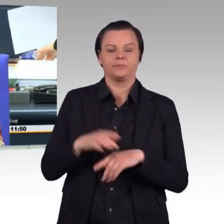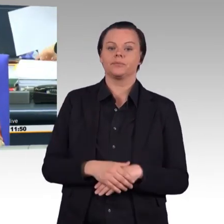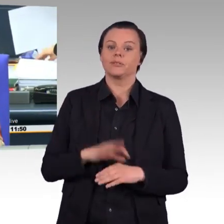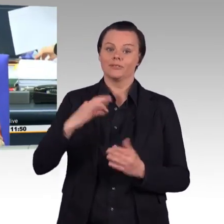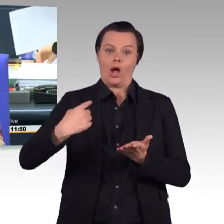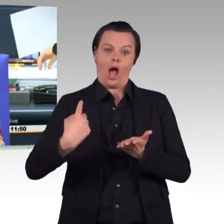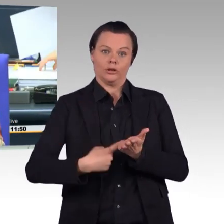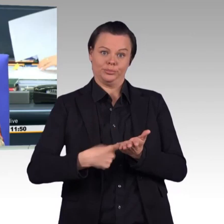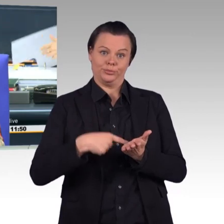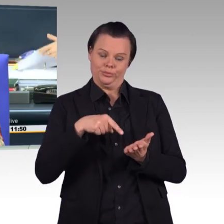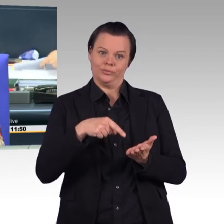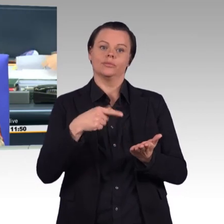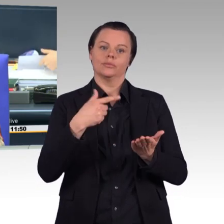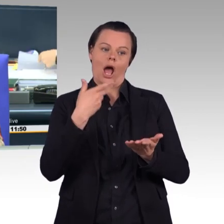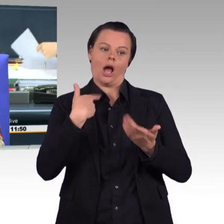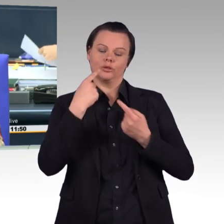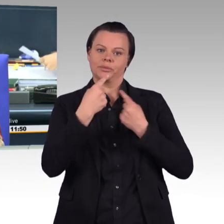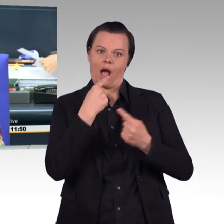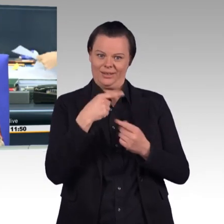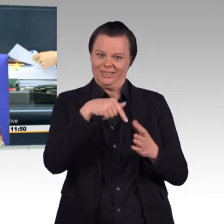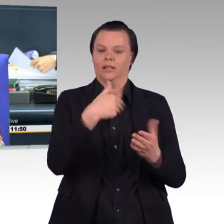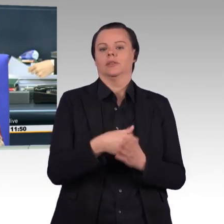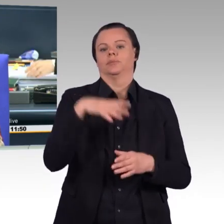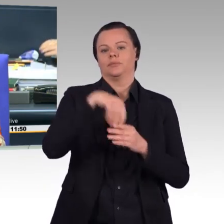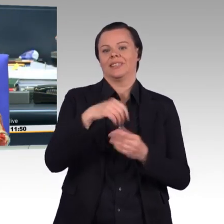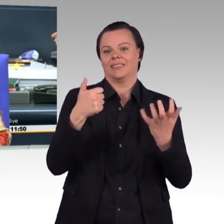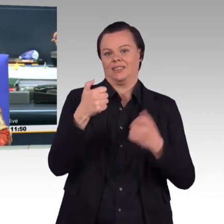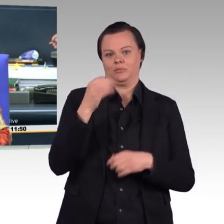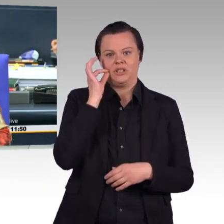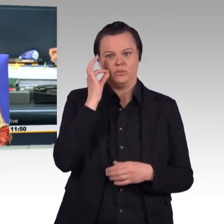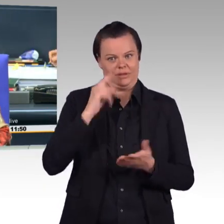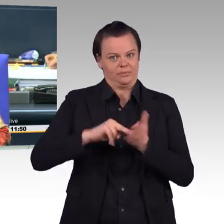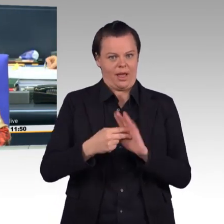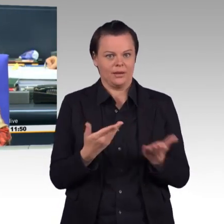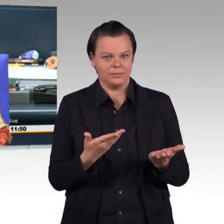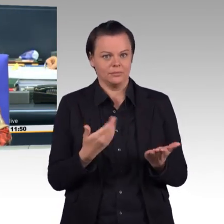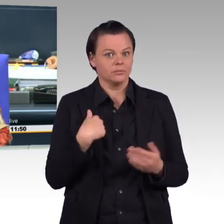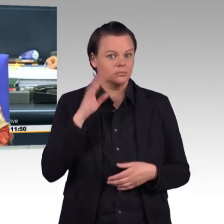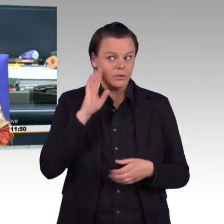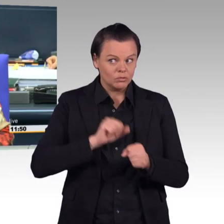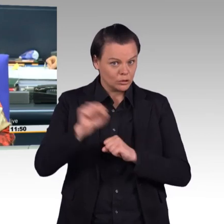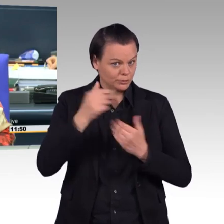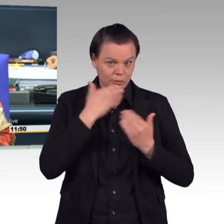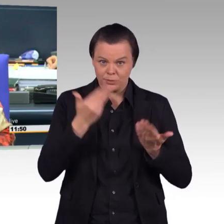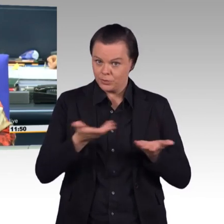Ich höre keinen Widerspruch dazu. Dann ist das so beschlossen. Ich bitte die Kolleginnen und Kollegen,